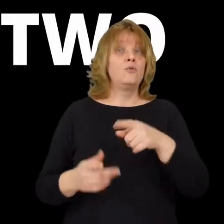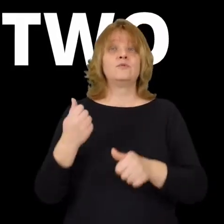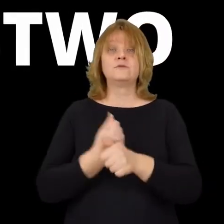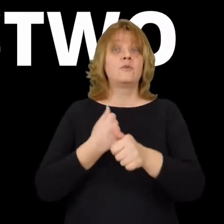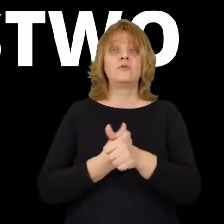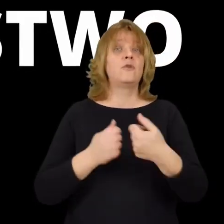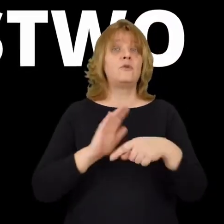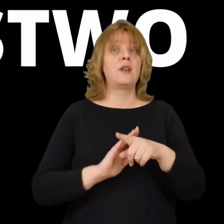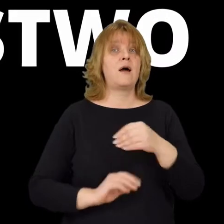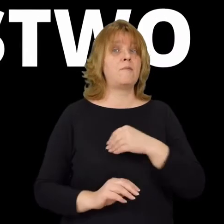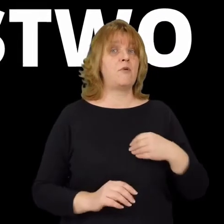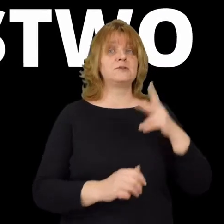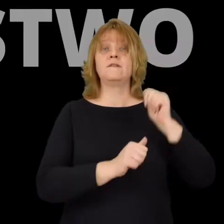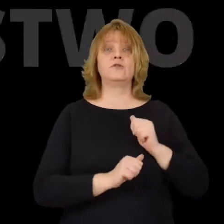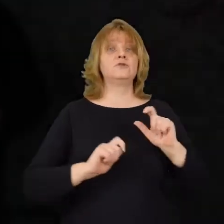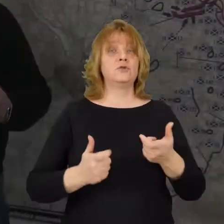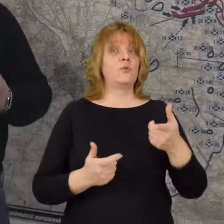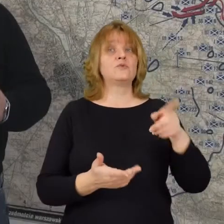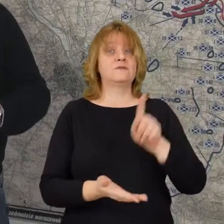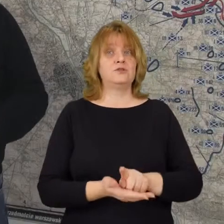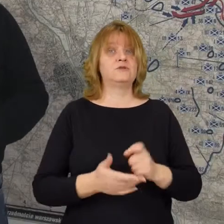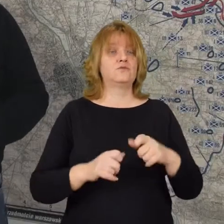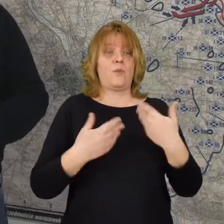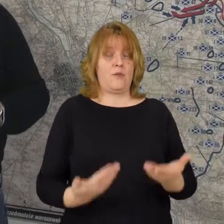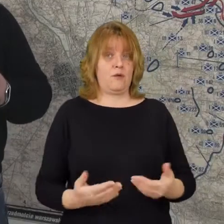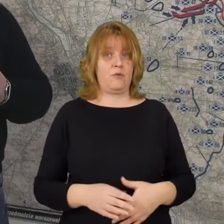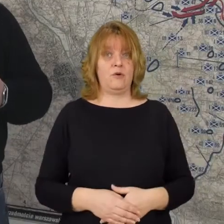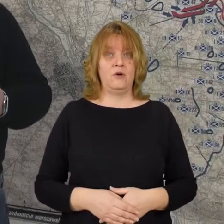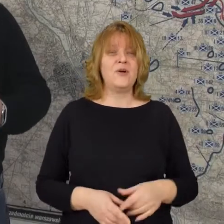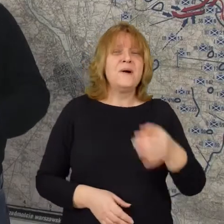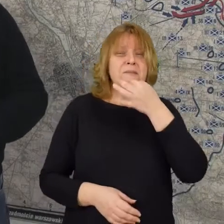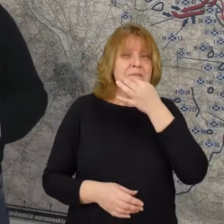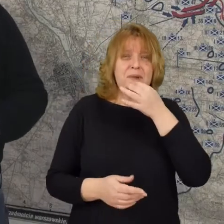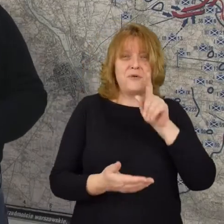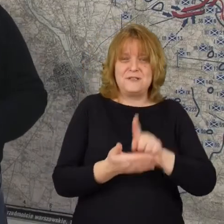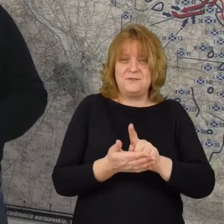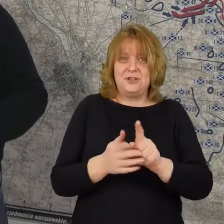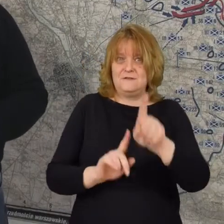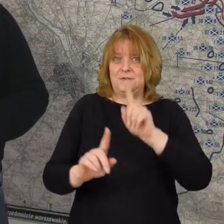Co spowodowało dla polskiej armii? To zwycięstwo. To małe zwycięstwo na przedmościu warszawskim.